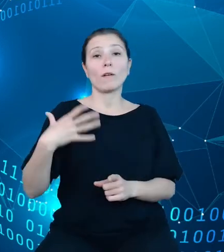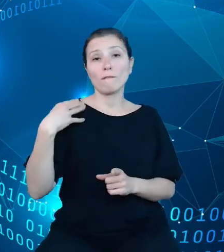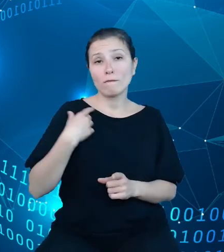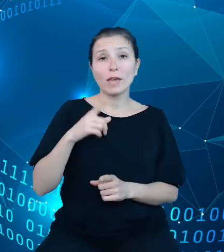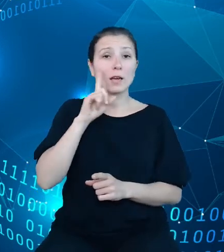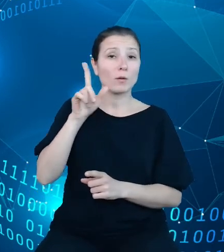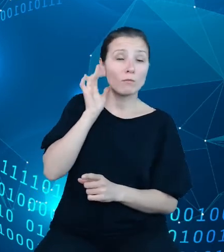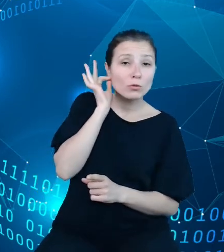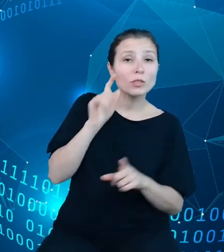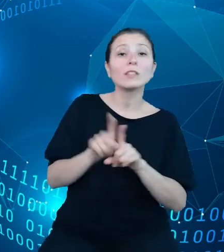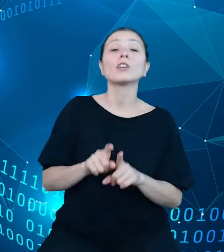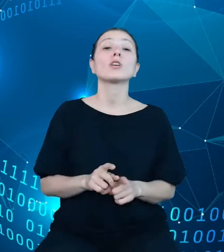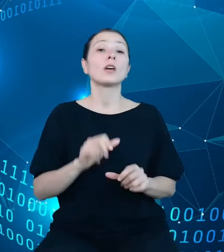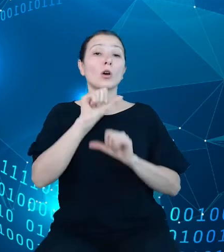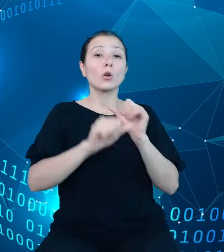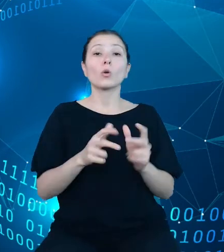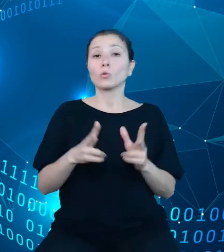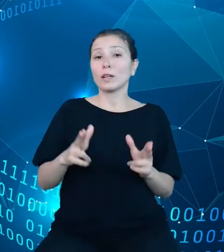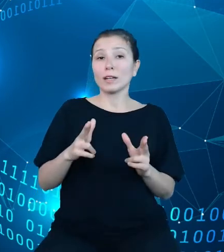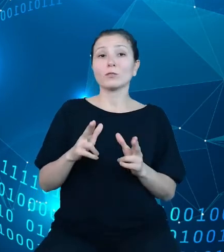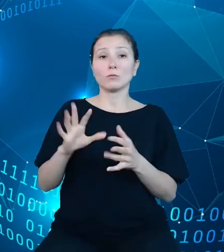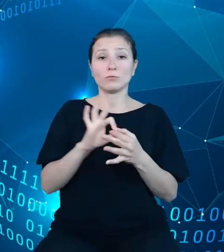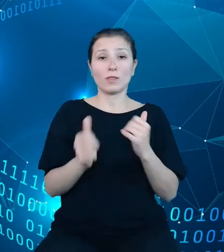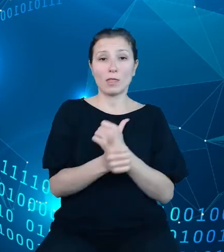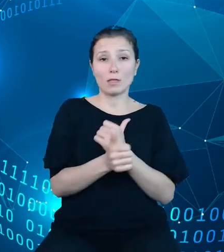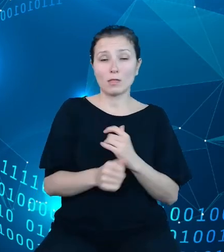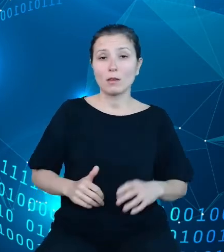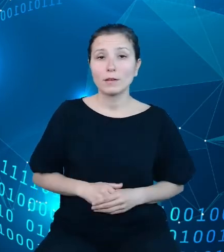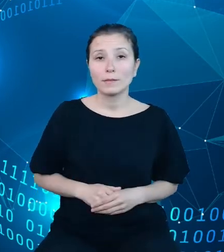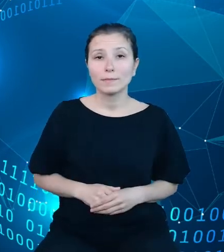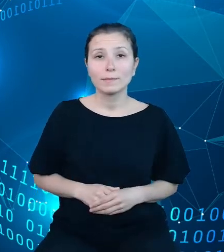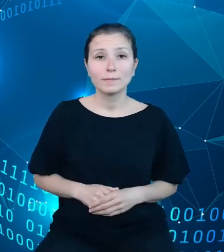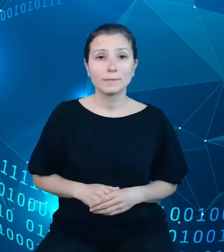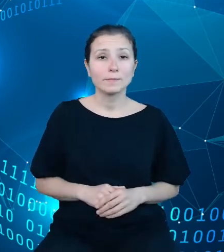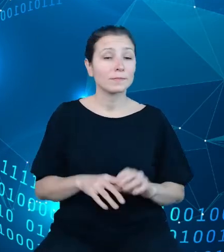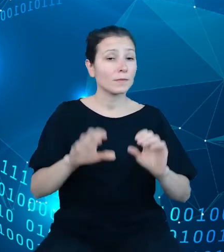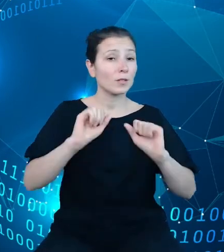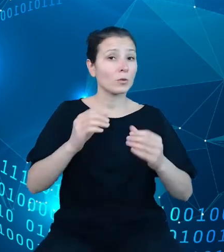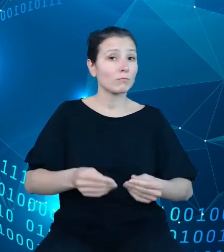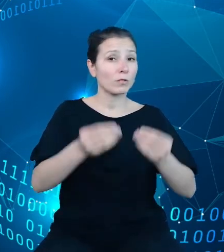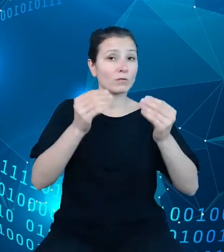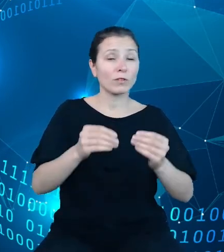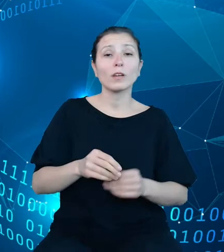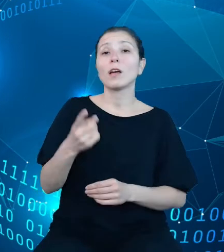W działaniach rozwojowych dziedzinowych baz wiedzy bardzo ważną grupę zadań